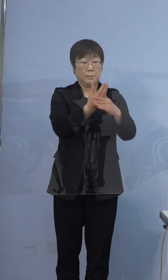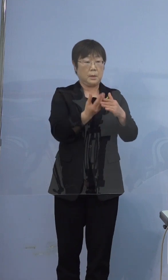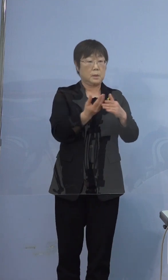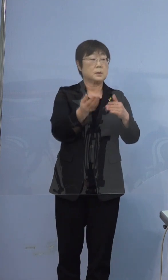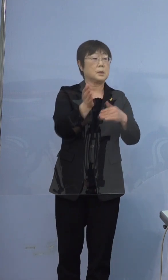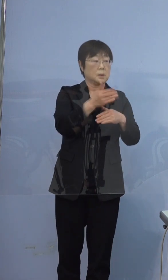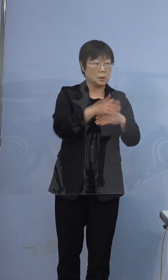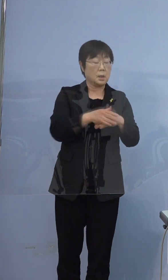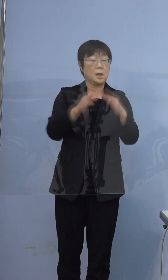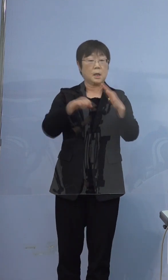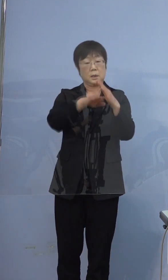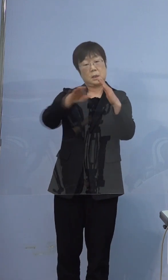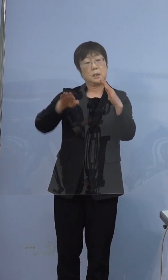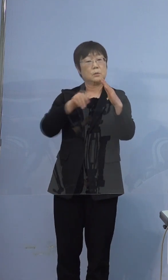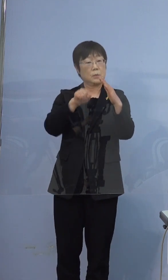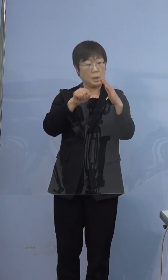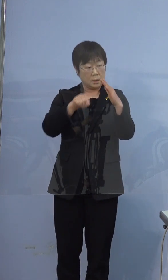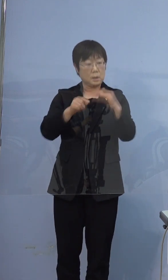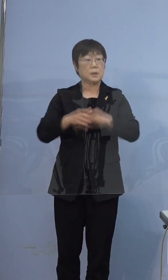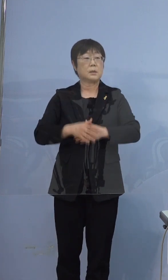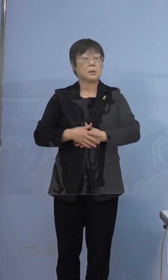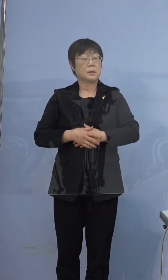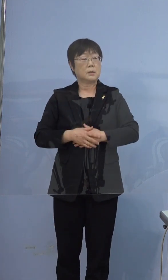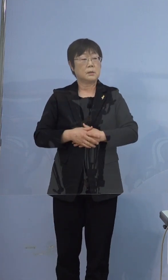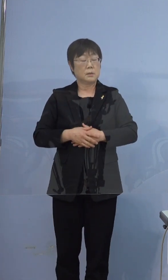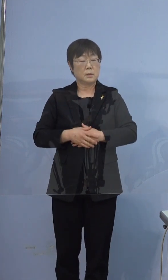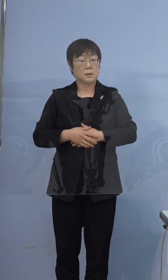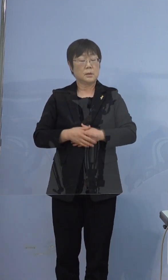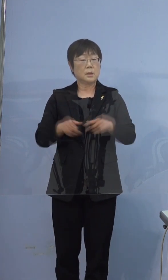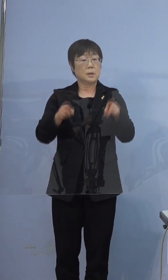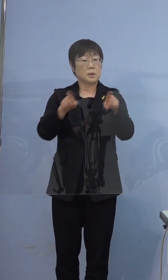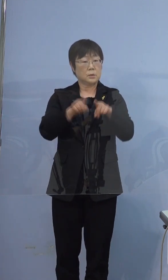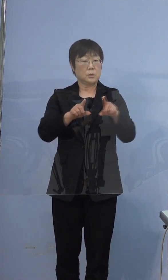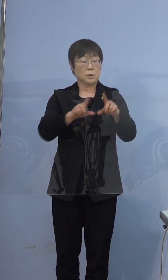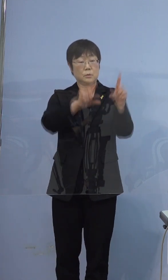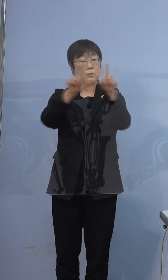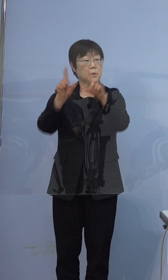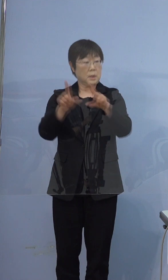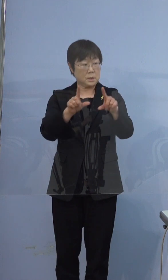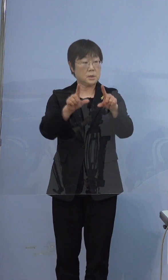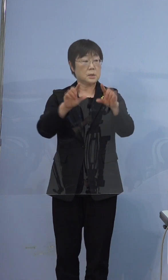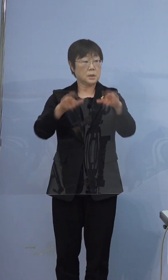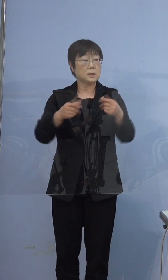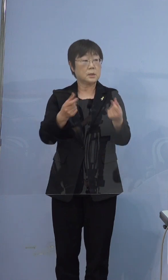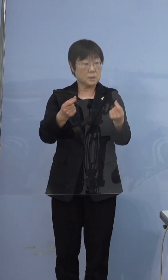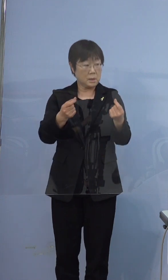ご家庭の中で同居して過ごして おられたということでよろしいですか